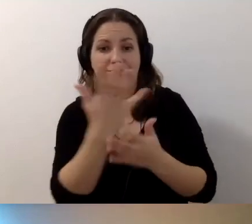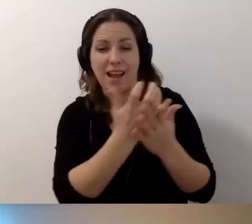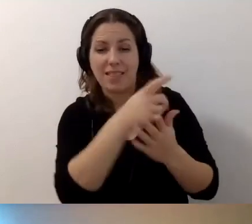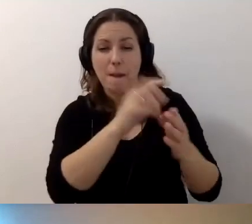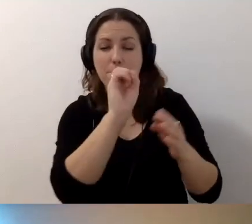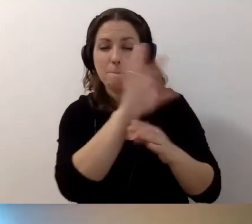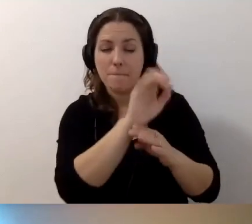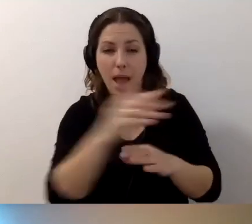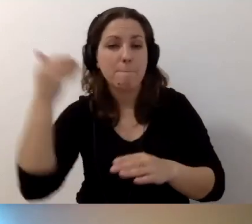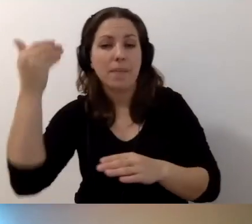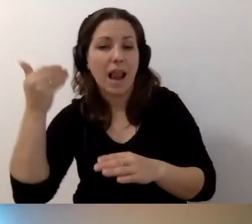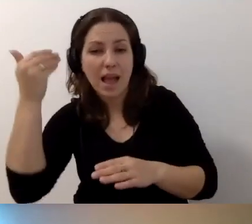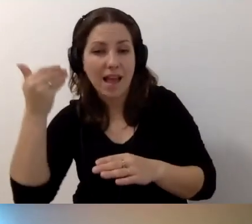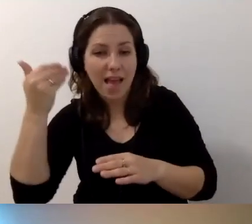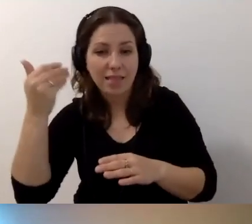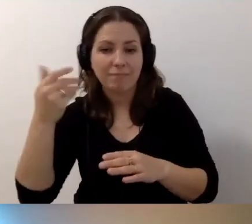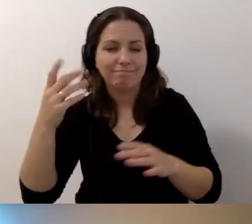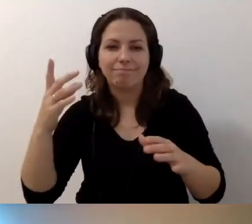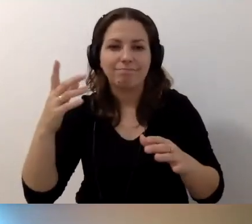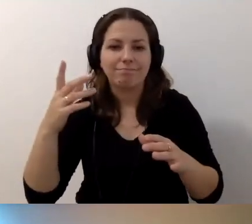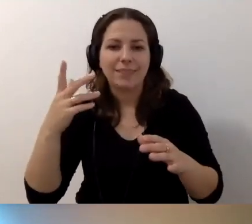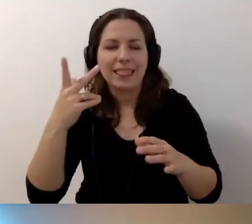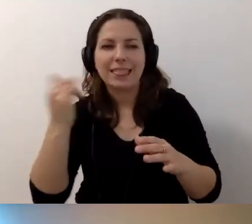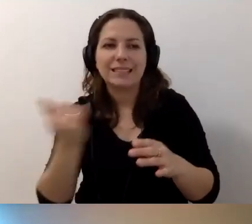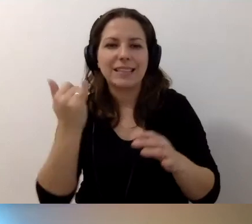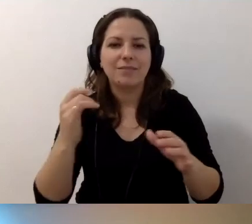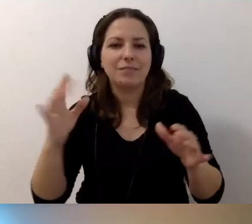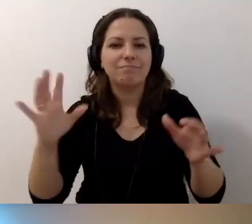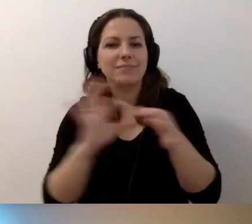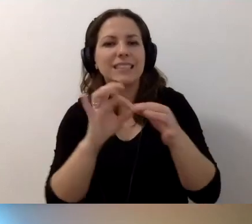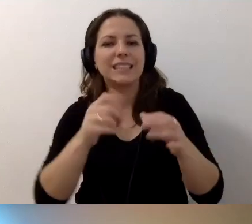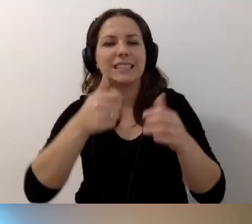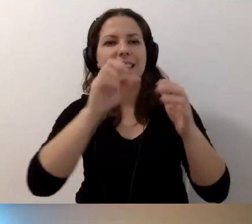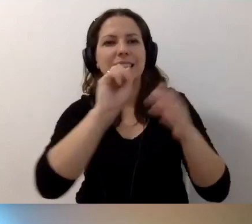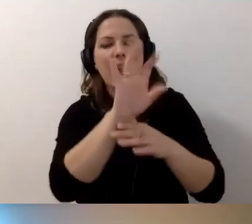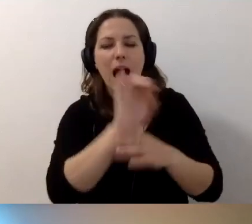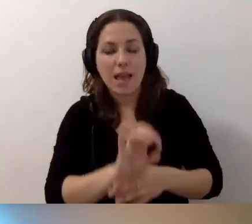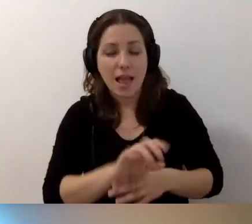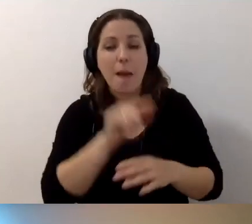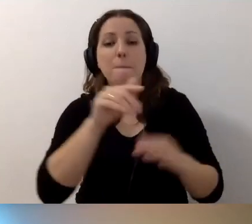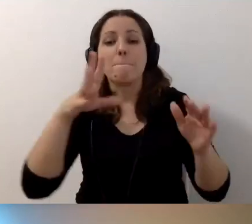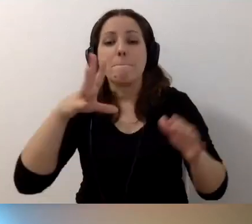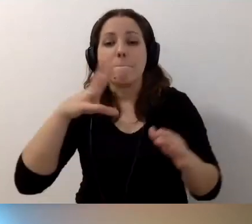i prelegent nie zatrzymuje się przy slajdach. Można stosować stopklatkę.